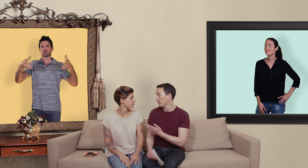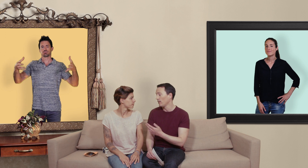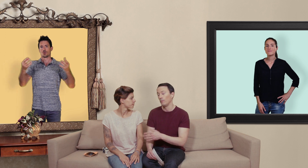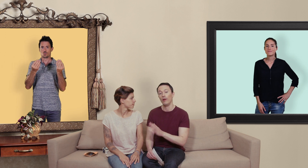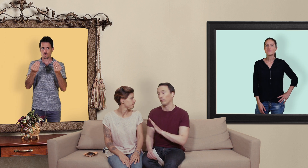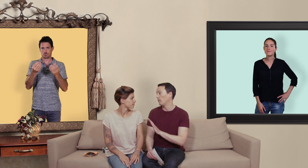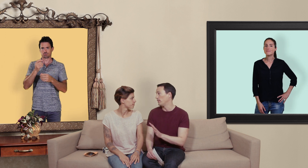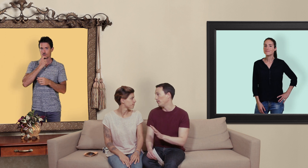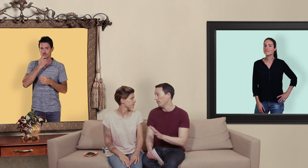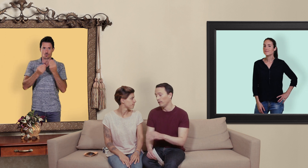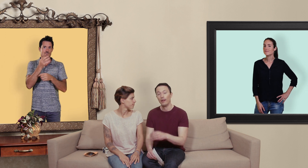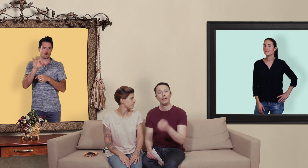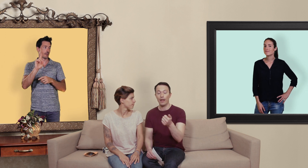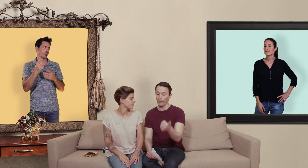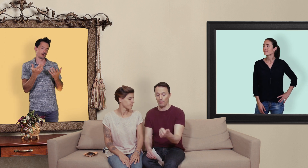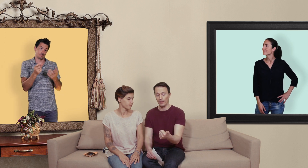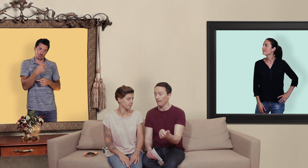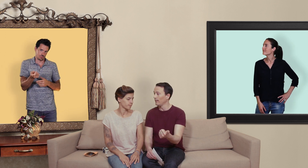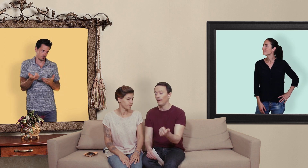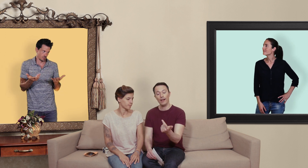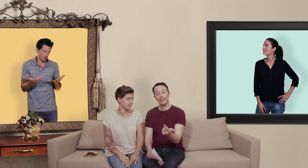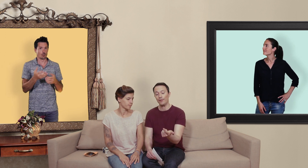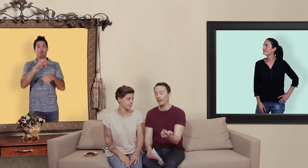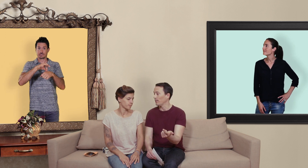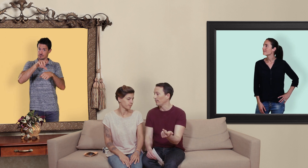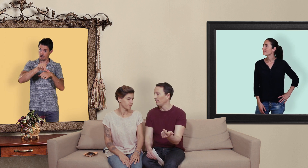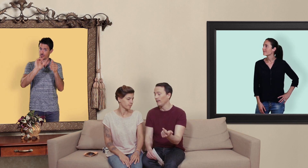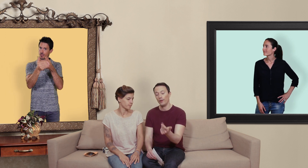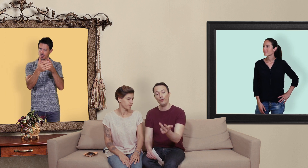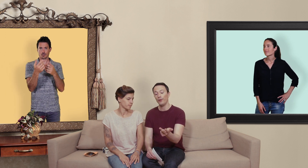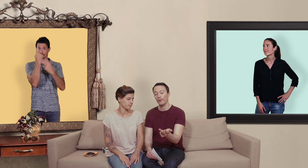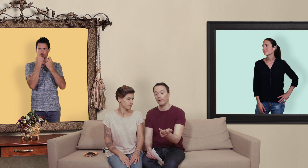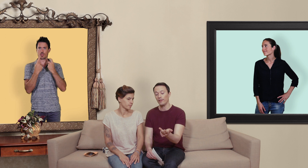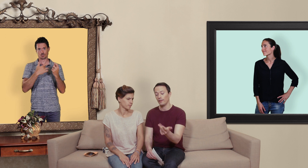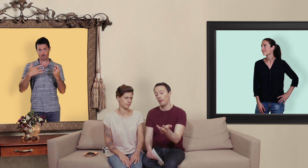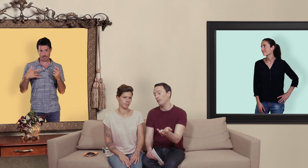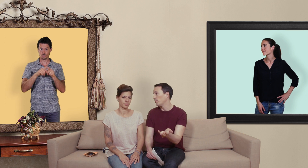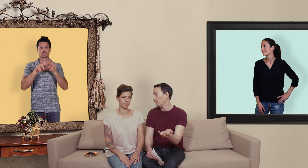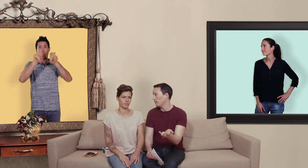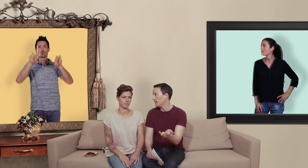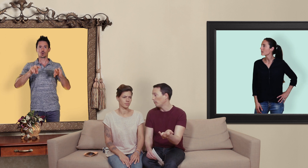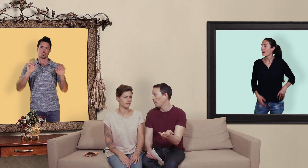mais alors te fais pas d'illusions tu as affaire à un médecin, un questionnaire de santé une ordonnance, et puis tu te payes ton médicament plein